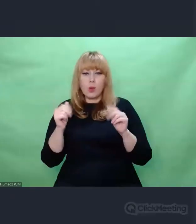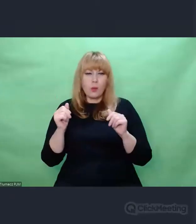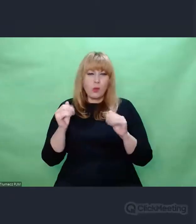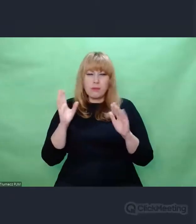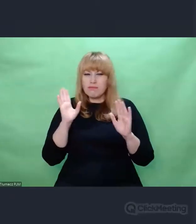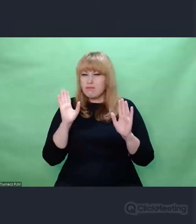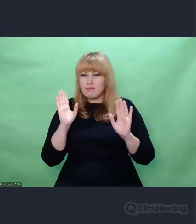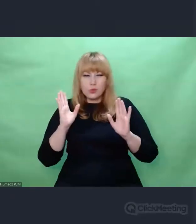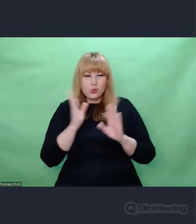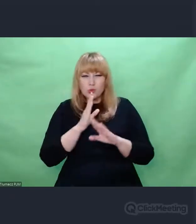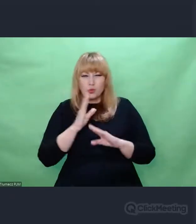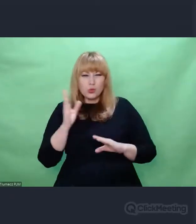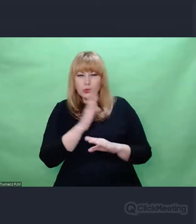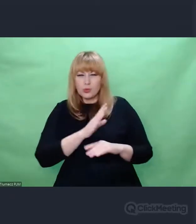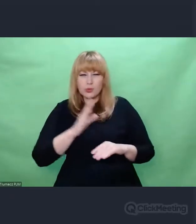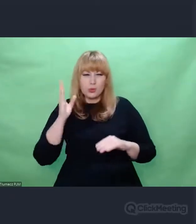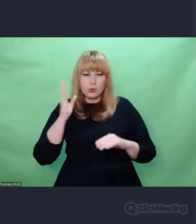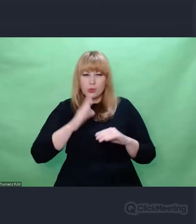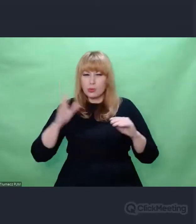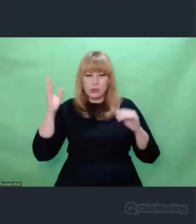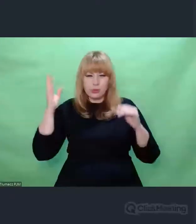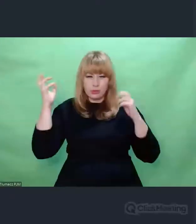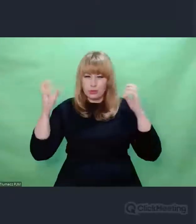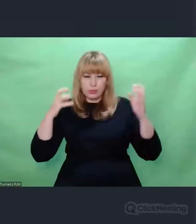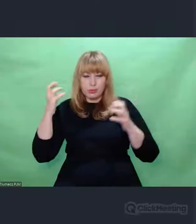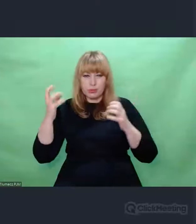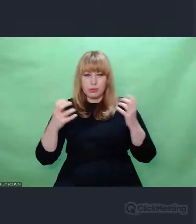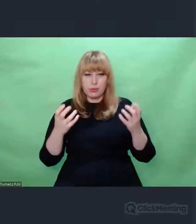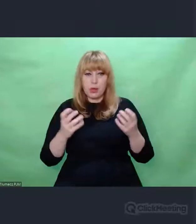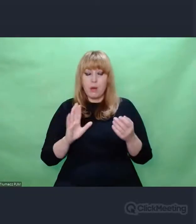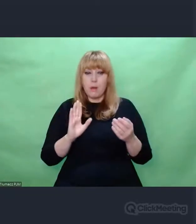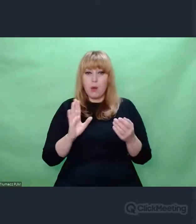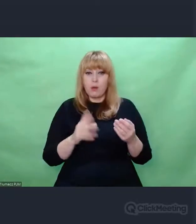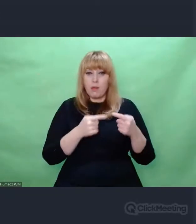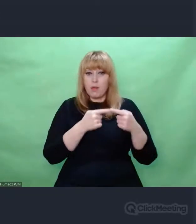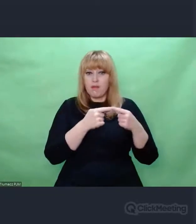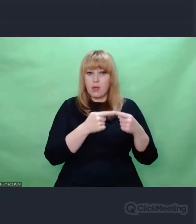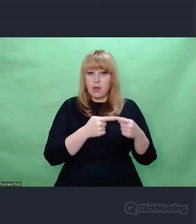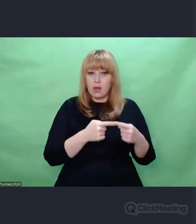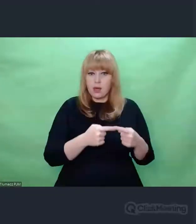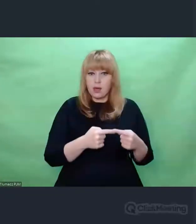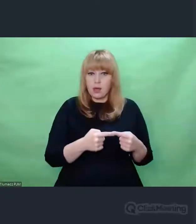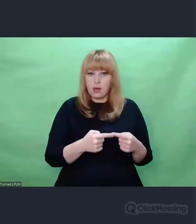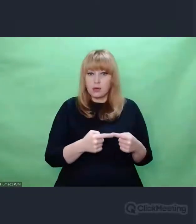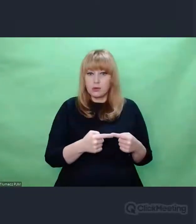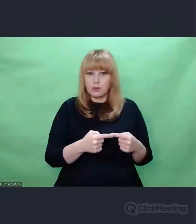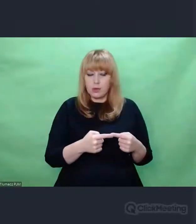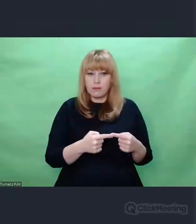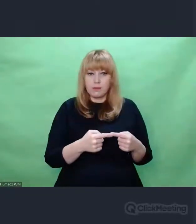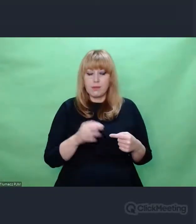Wiersz o których Państwu wspomniałem zostały przeze mnie i przez kolegów,